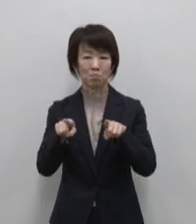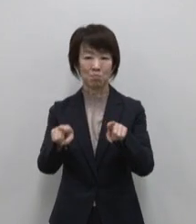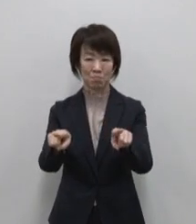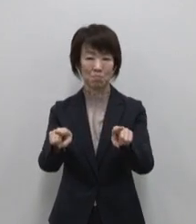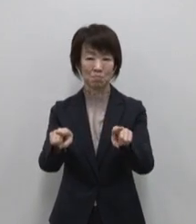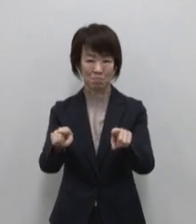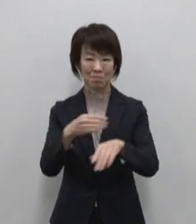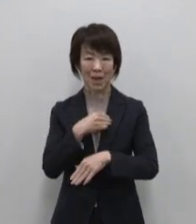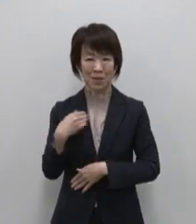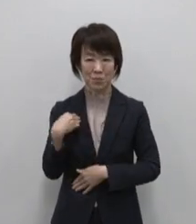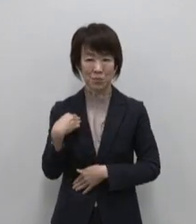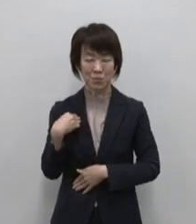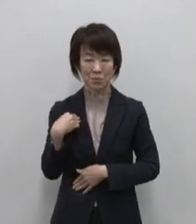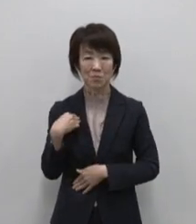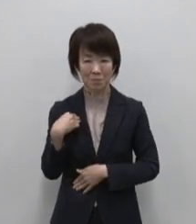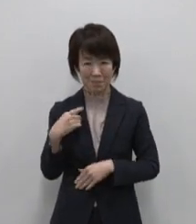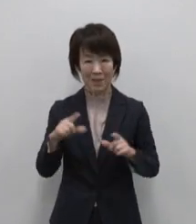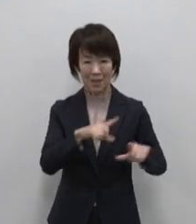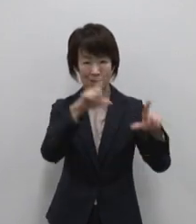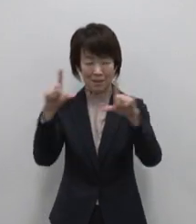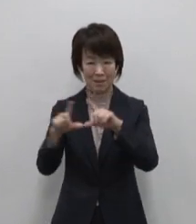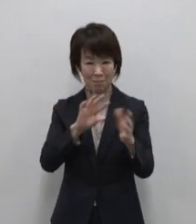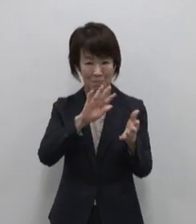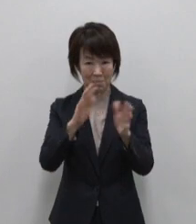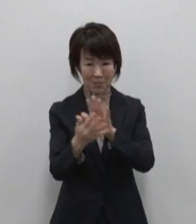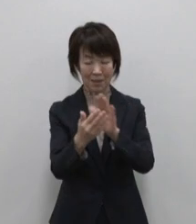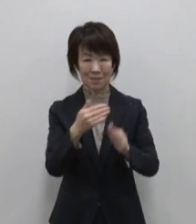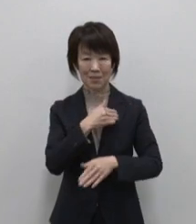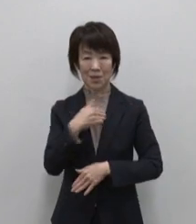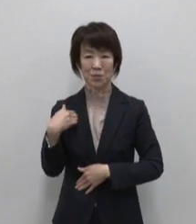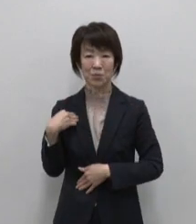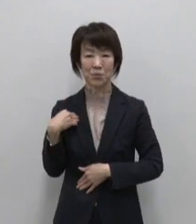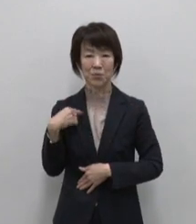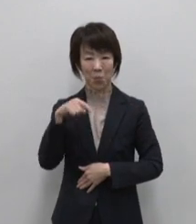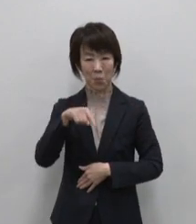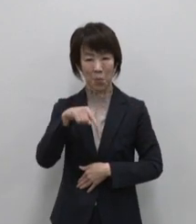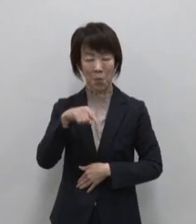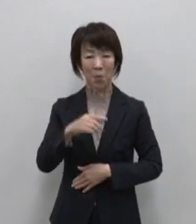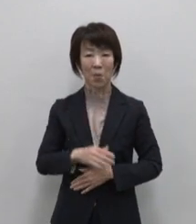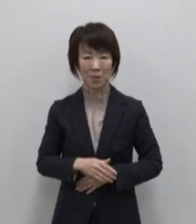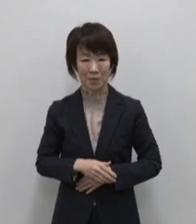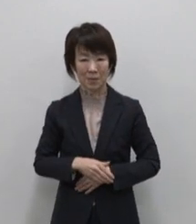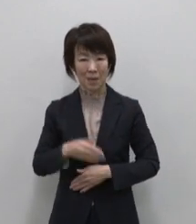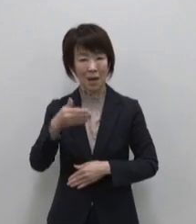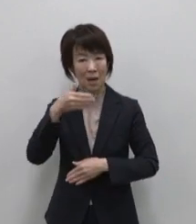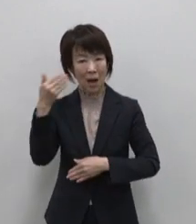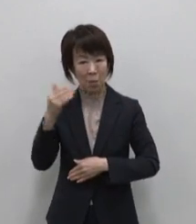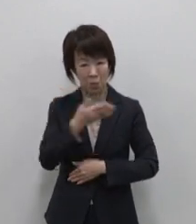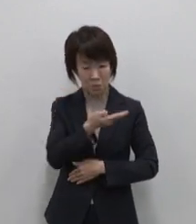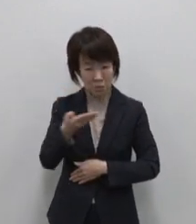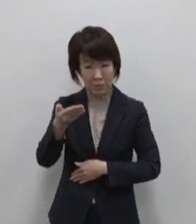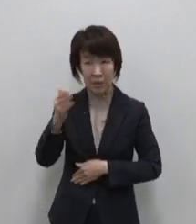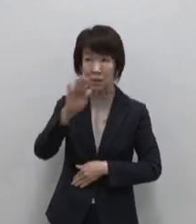そんな生活のシフトチェンジに 絶好な島 紺碧の海と青い空 24時間